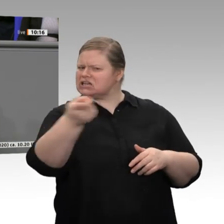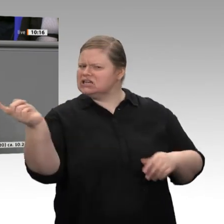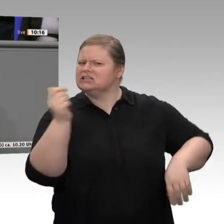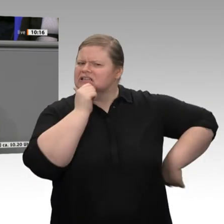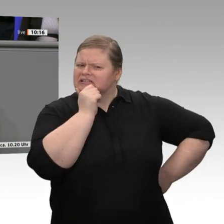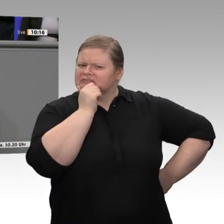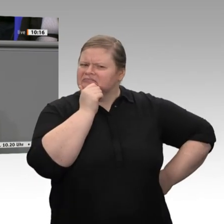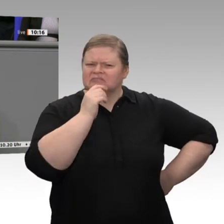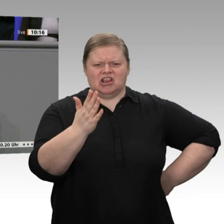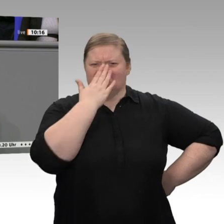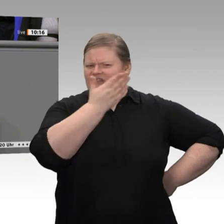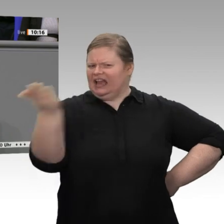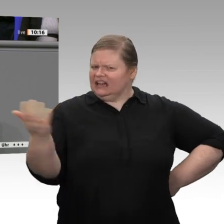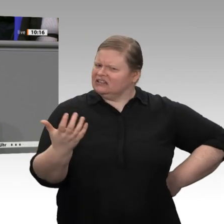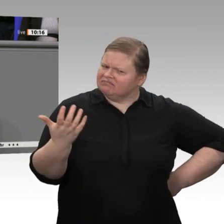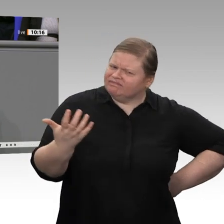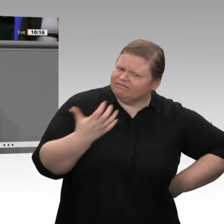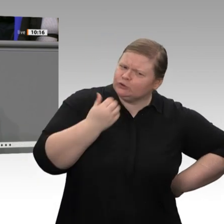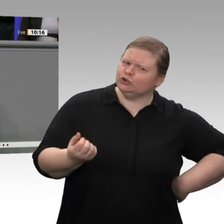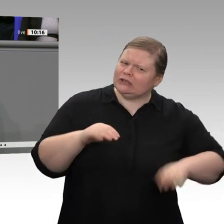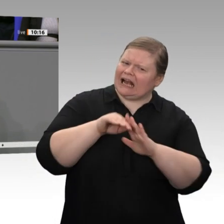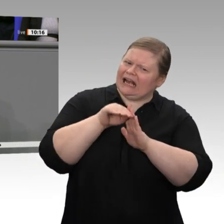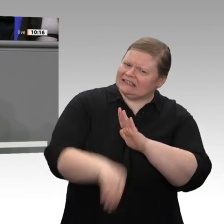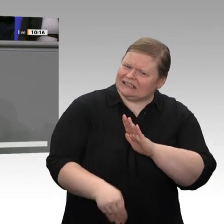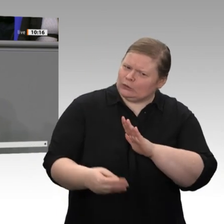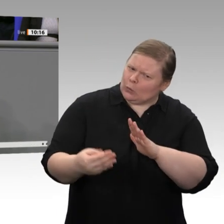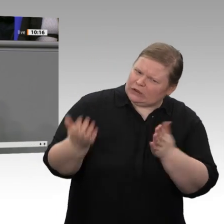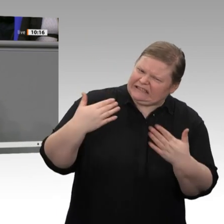wünschen, ist natürlich dann noch einmal verwerflicher. Getragen wird das Wachstum